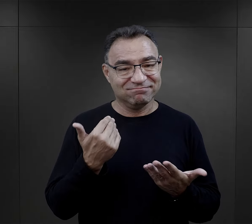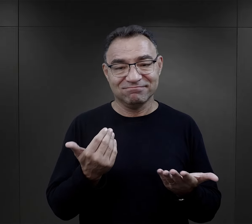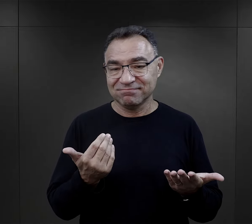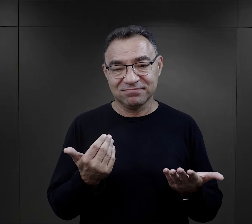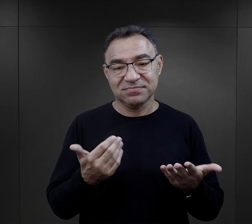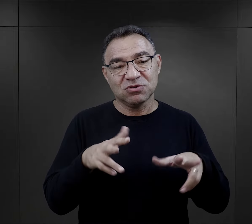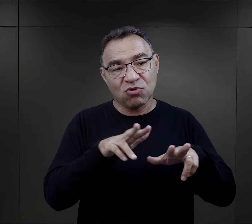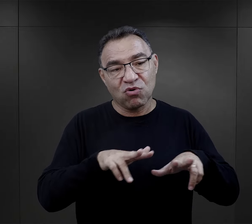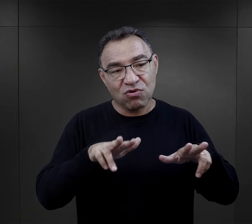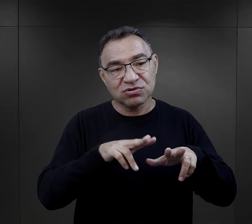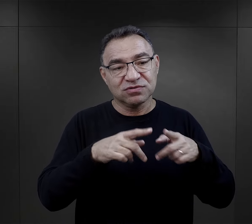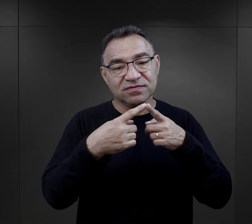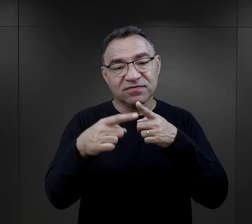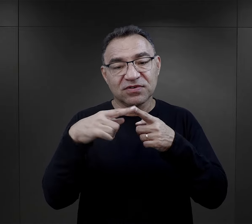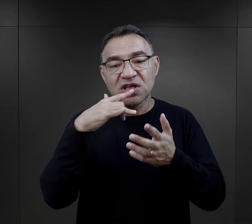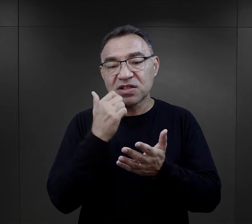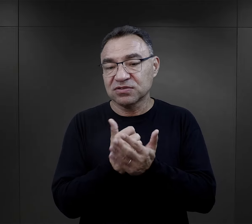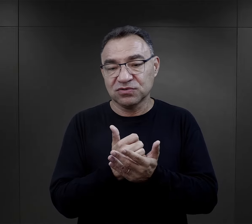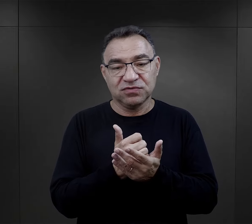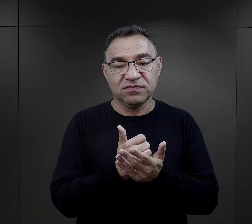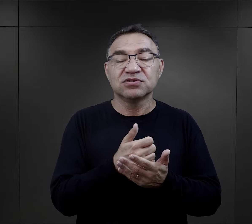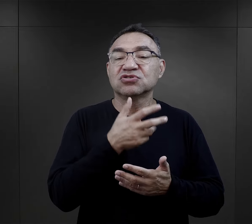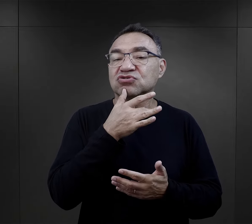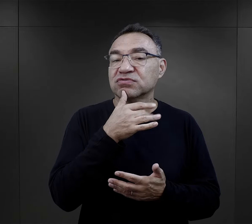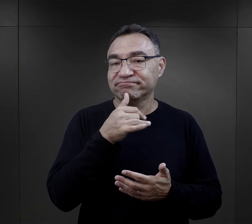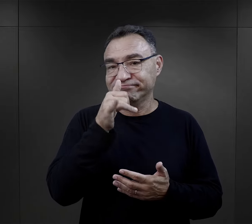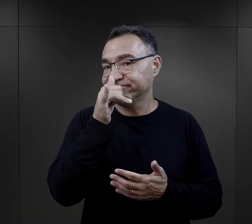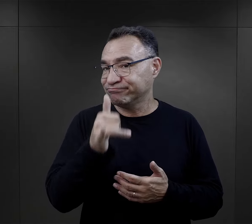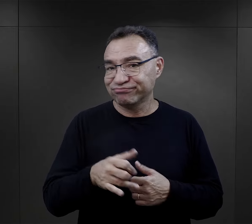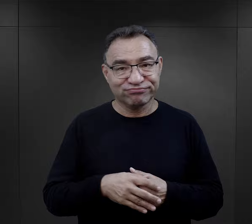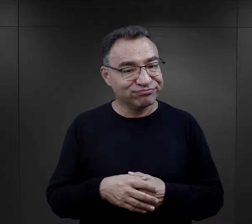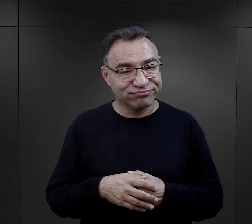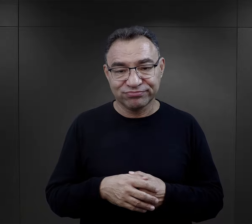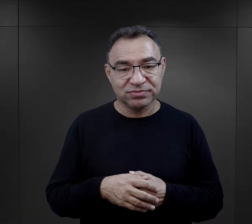nie pisali do rodzin listów więźniowie żydowscy,